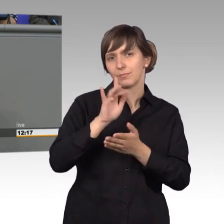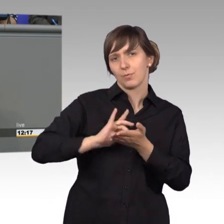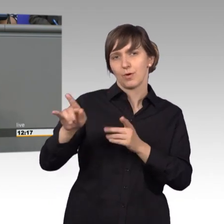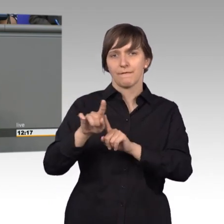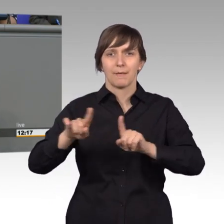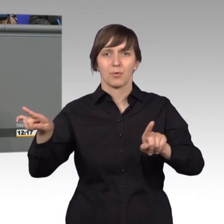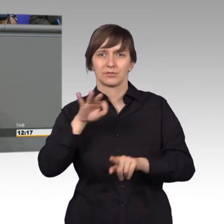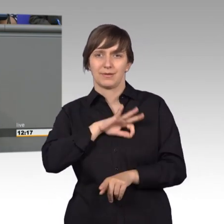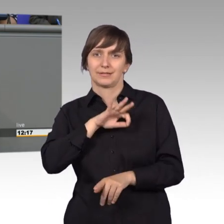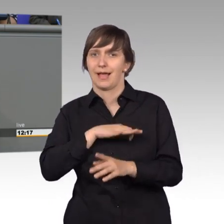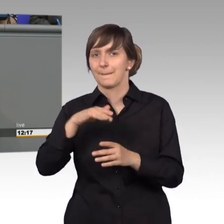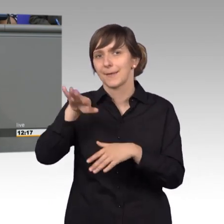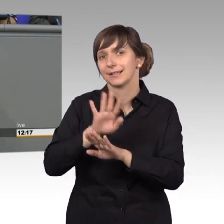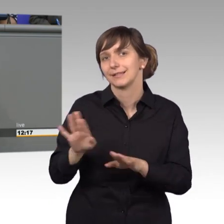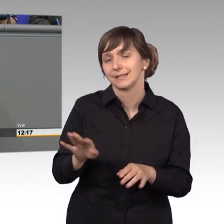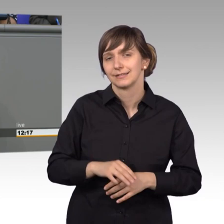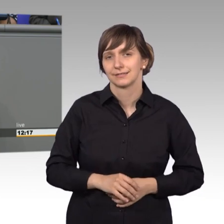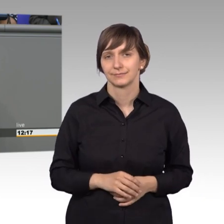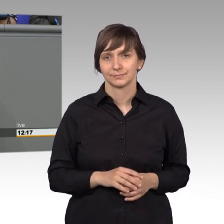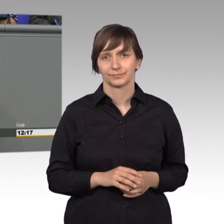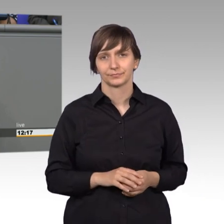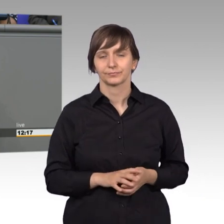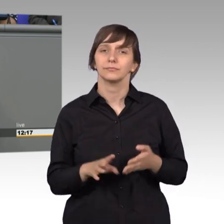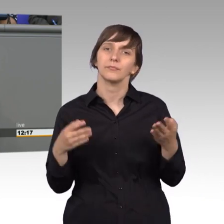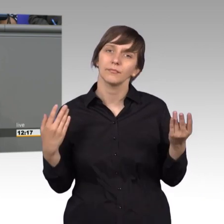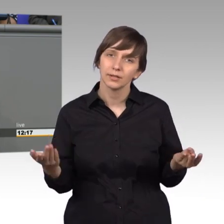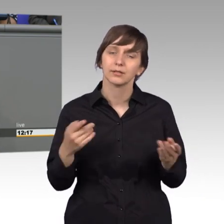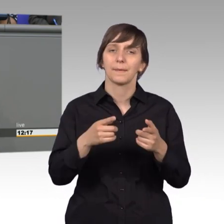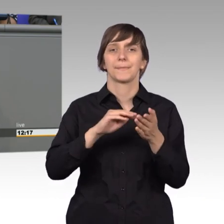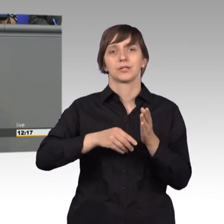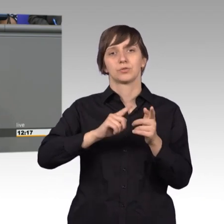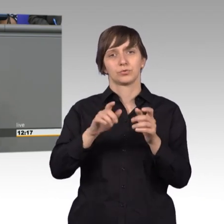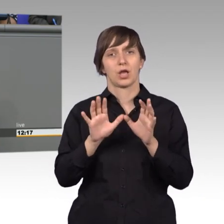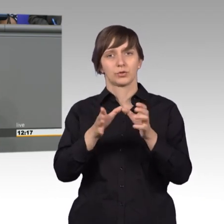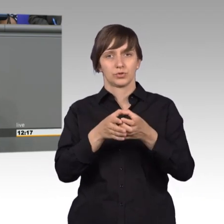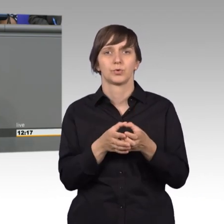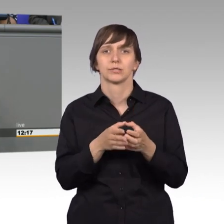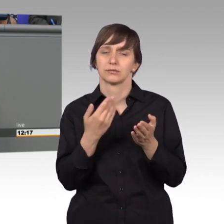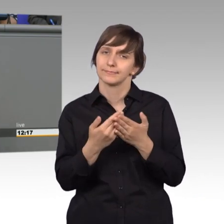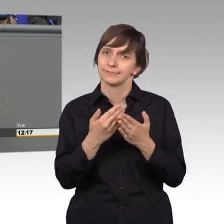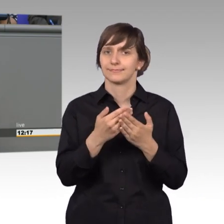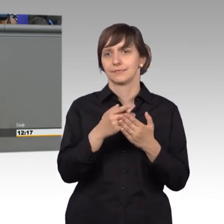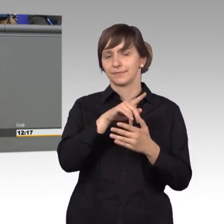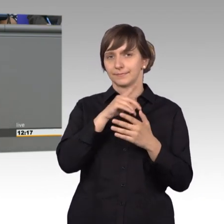Etwas anderes sind sie nicht. Also, meine Damen und Herren, Petitionsausschuss- wichtiges Instrument, recht vielen Dank für Ihre Aufmerksamkeit.